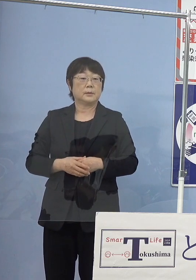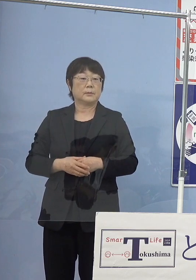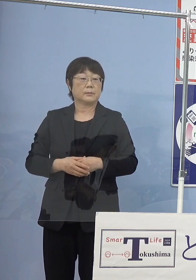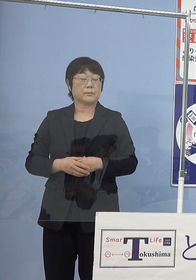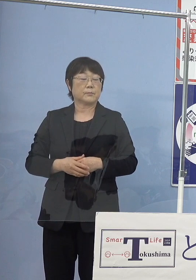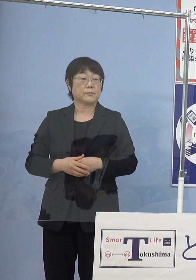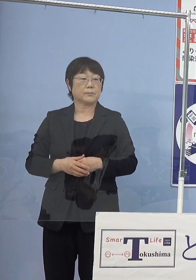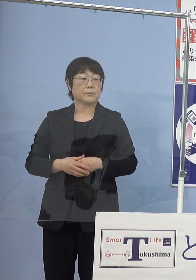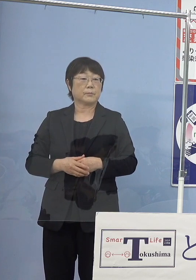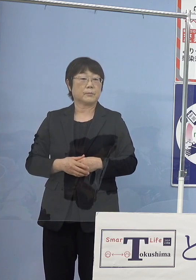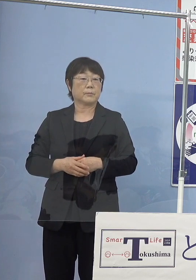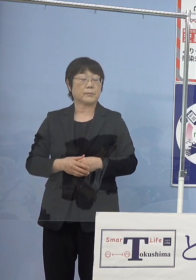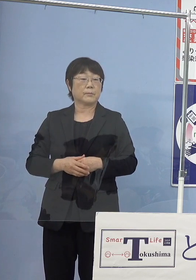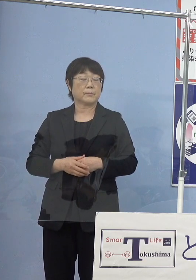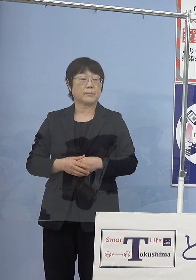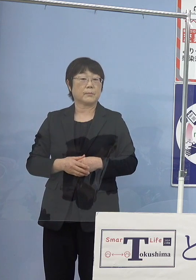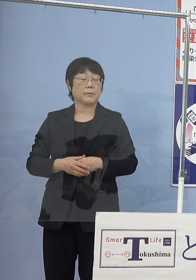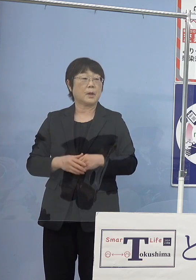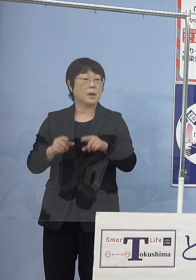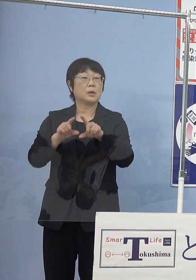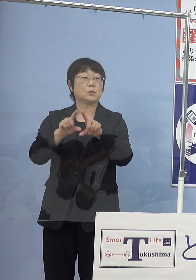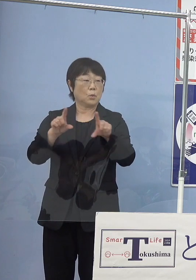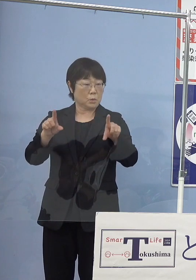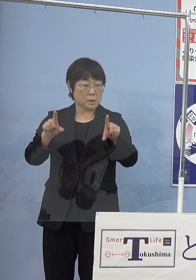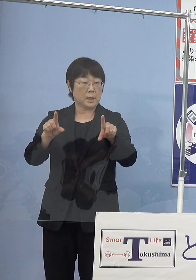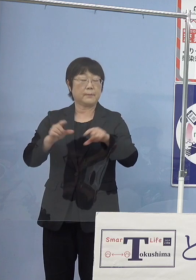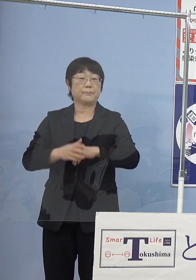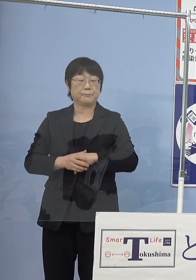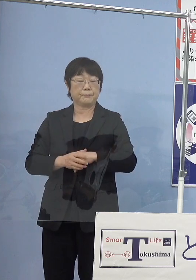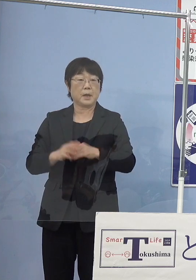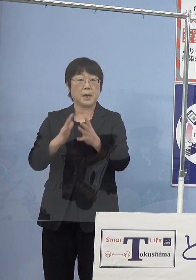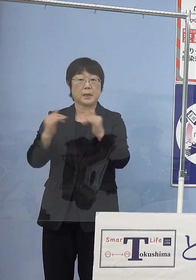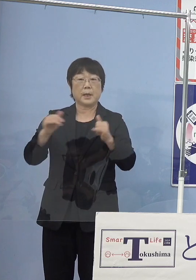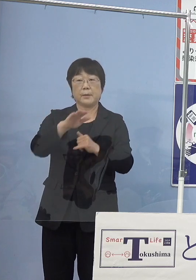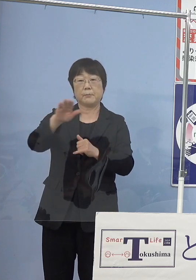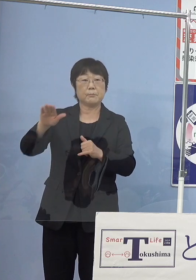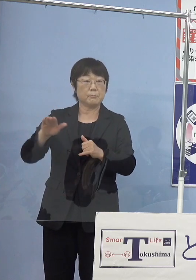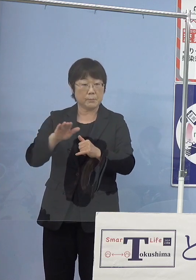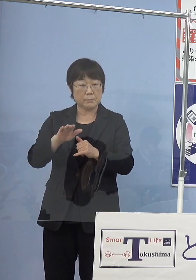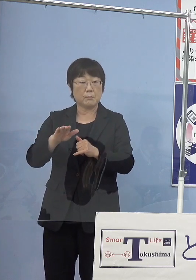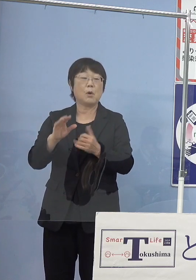そうなって参りますと当然のことながら 多くの県民の皆様方にもお使いをいただく